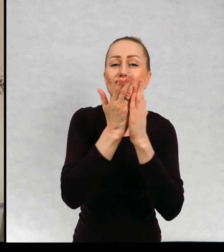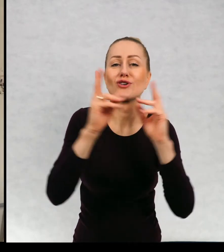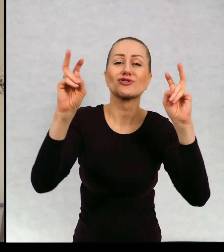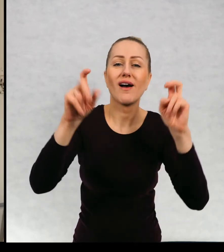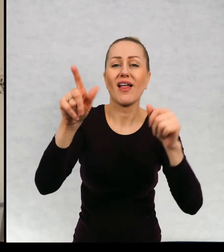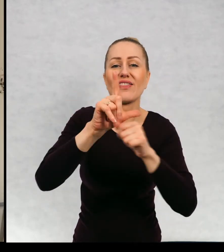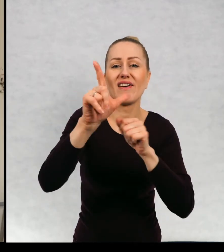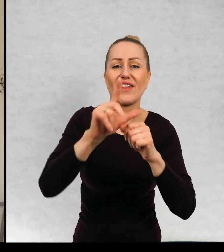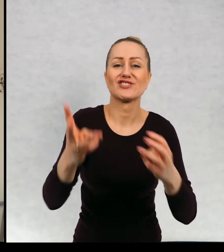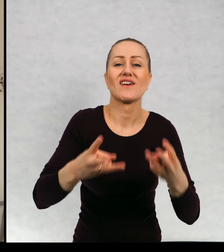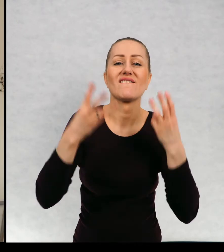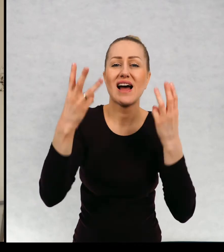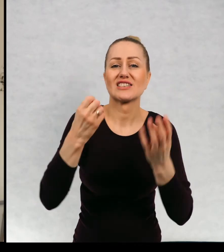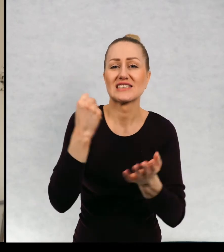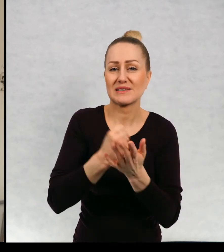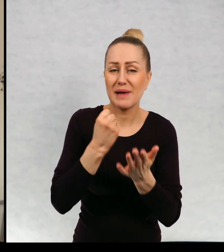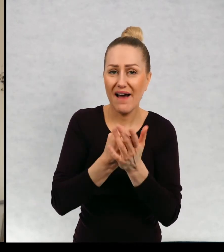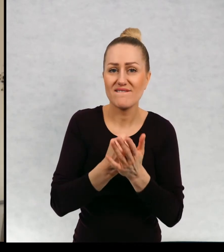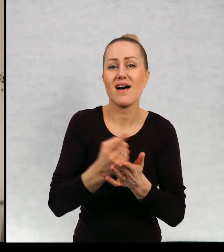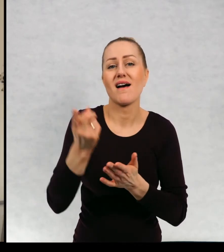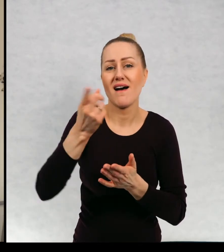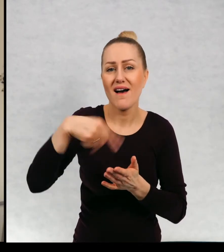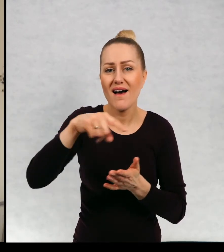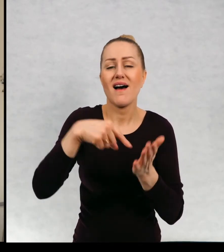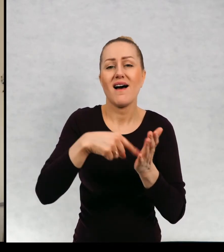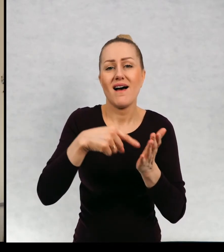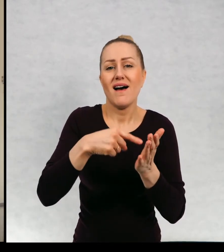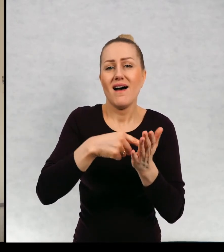"12 ważnych spraw". Prawo do życia bez przemocy.